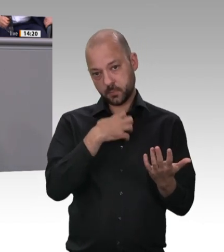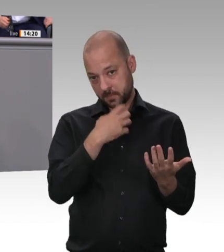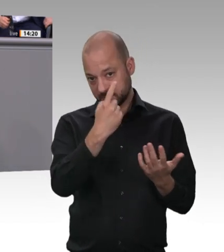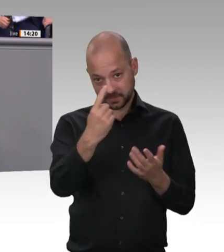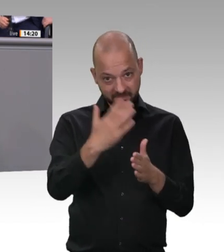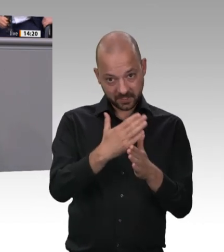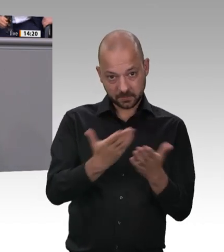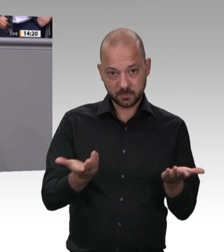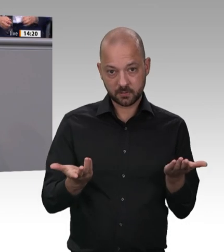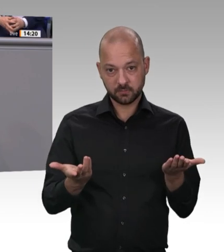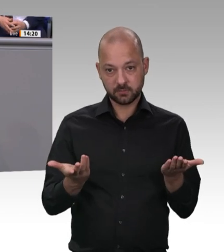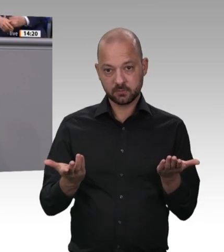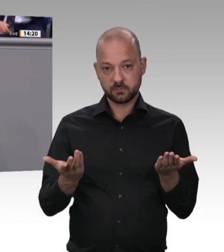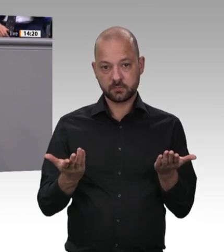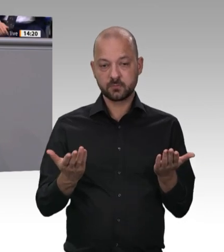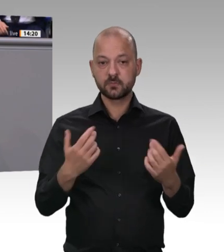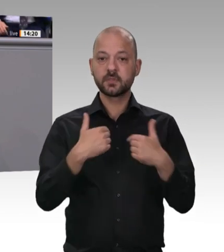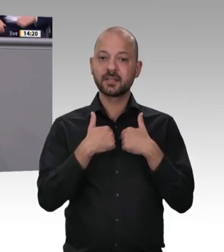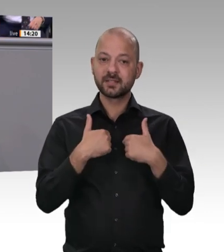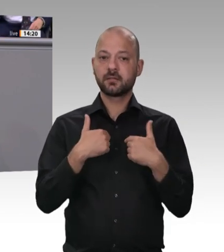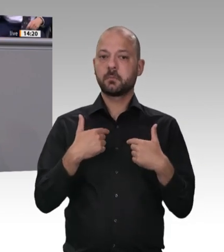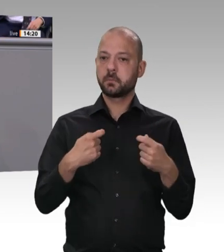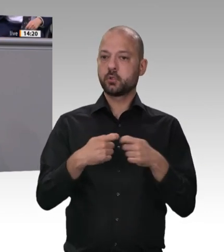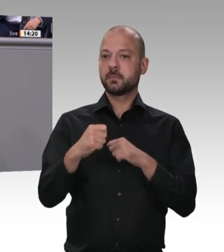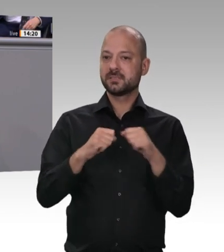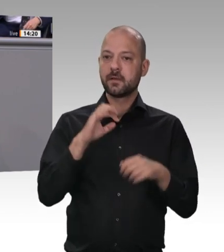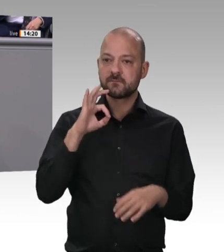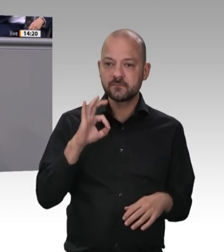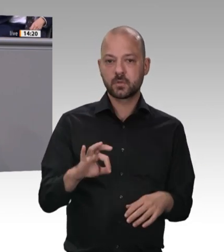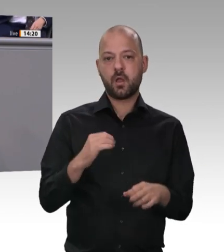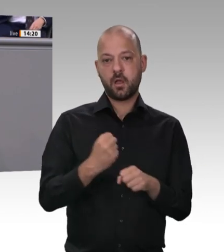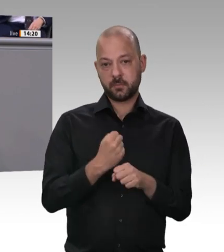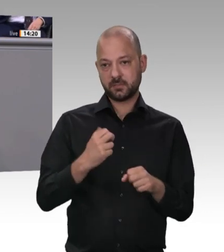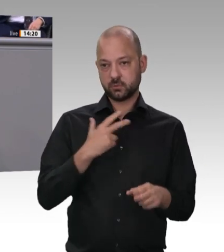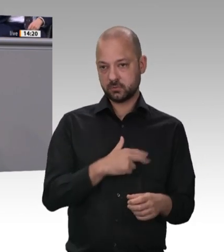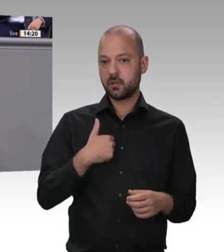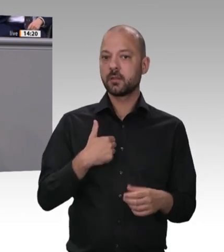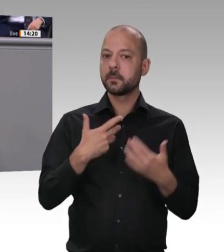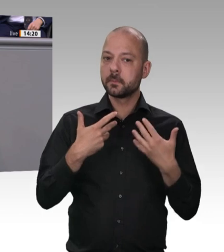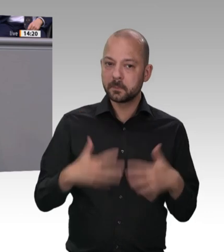dass Menschen aus Mittelund Osteuropa, aus Bulgarien und Rumänien, in dieser reichen Gesellschaft ausgebeutet werden!